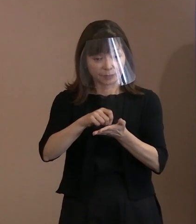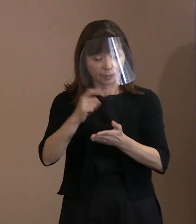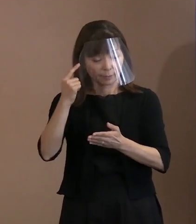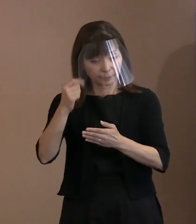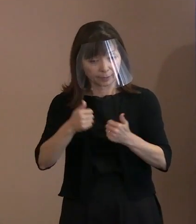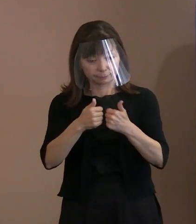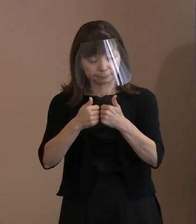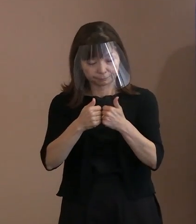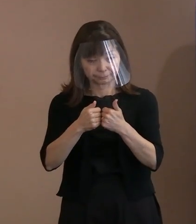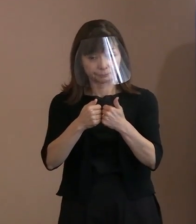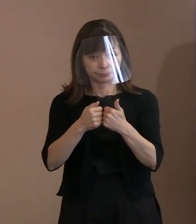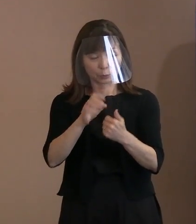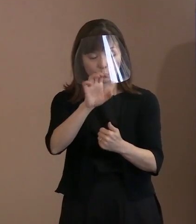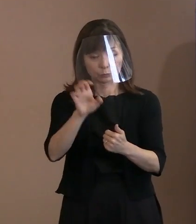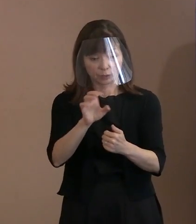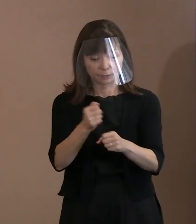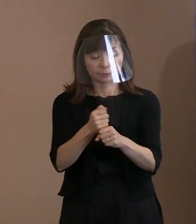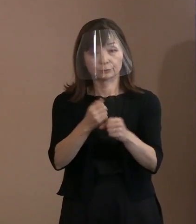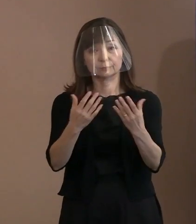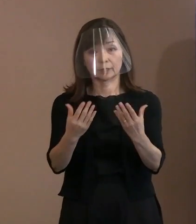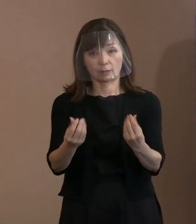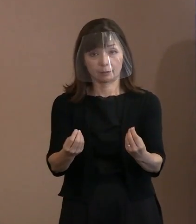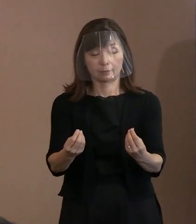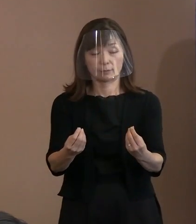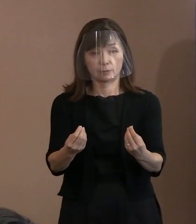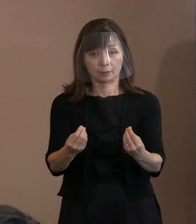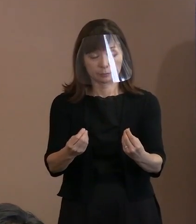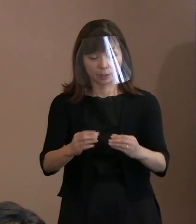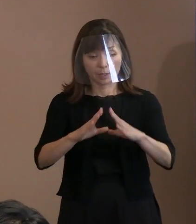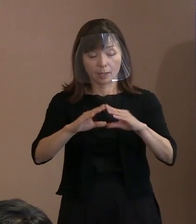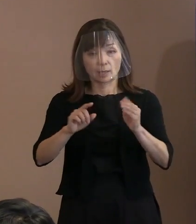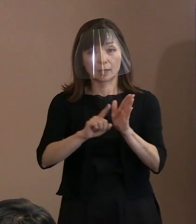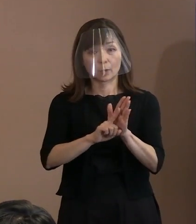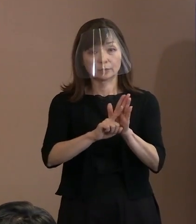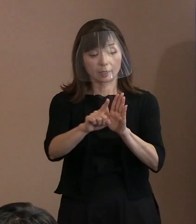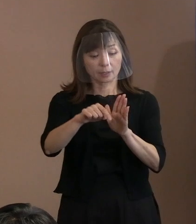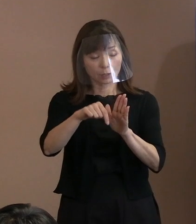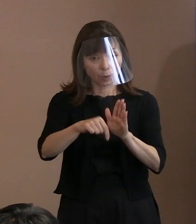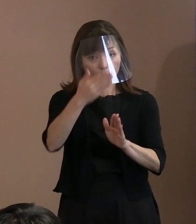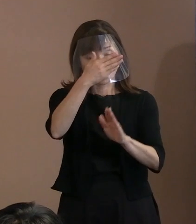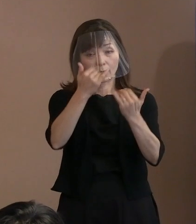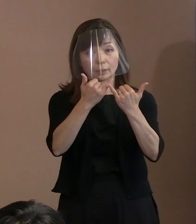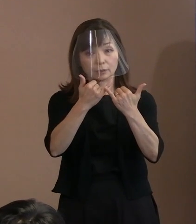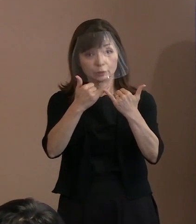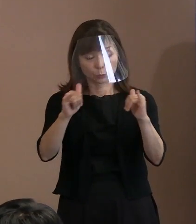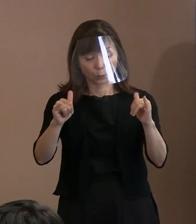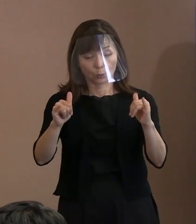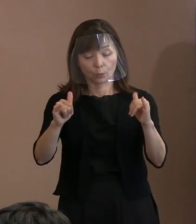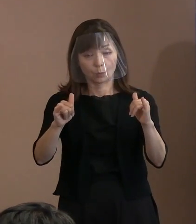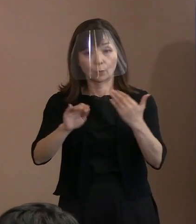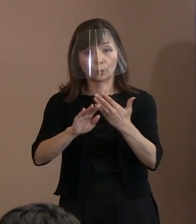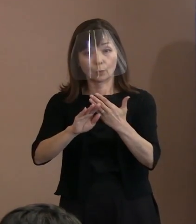また､平和宣言が若い世代を含めて､ 世界の多くの人々に､